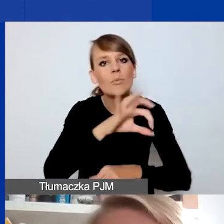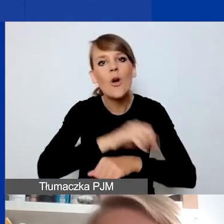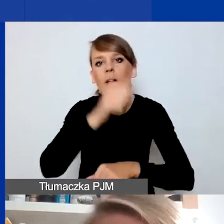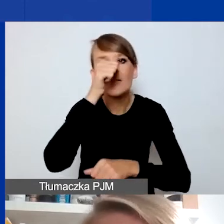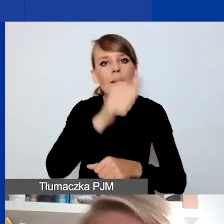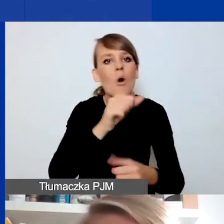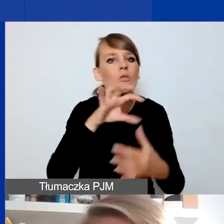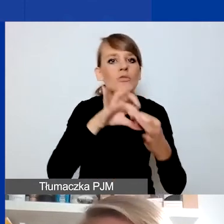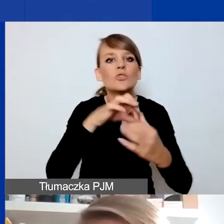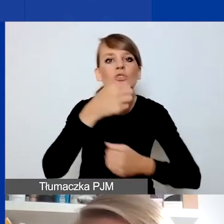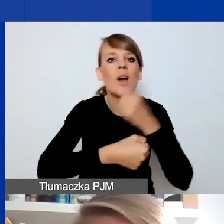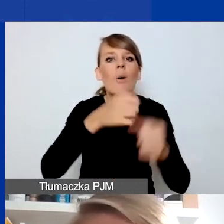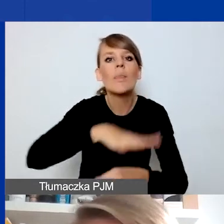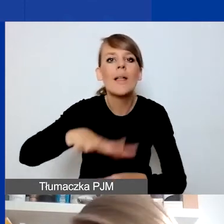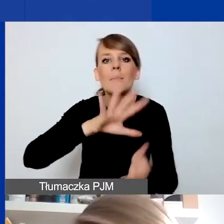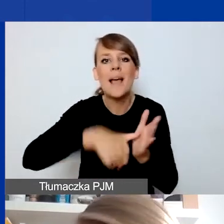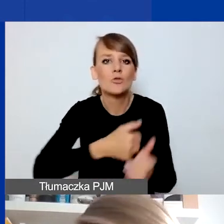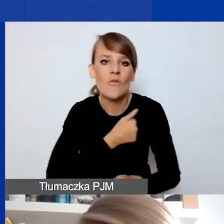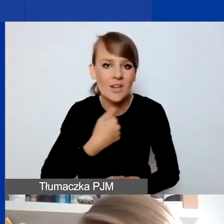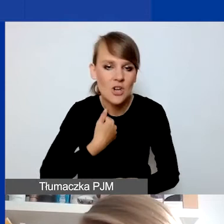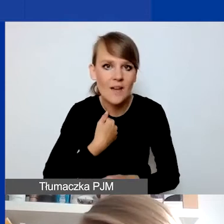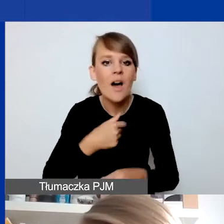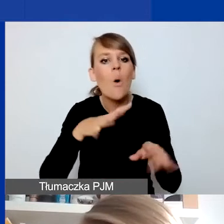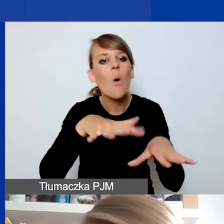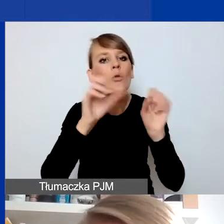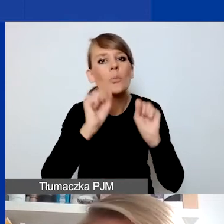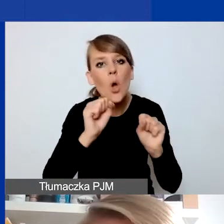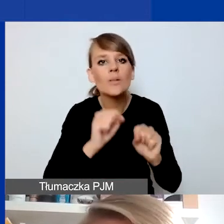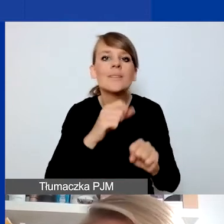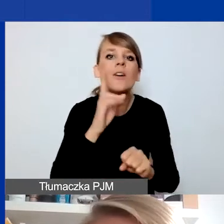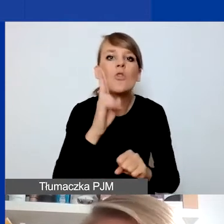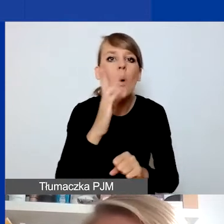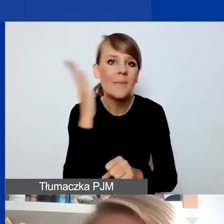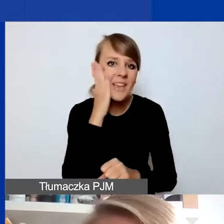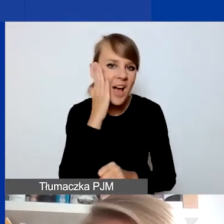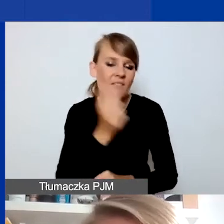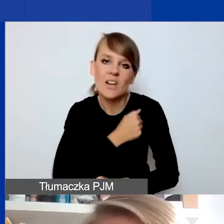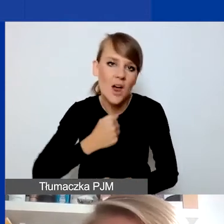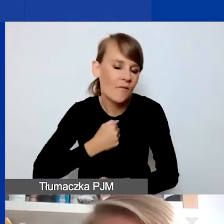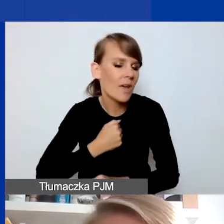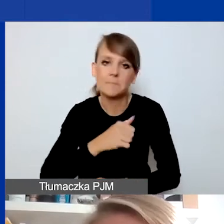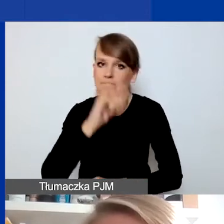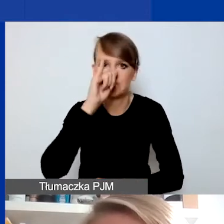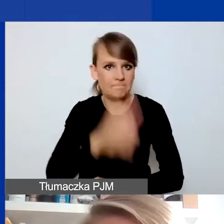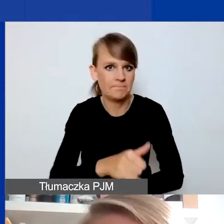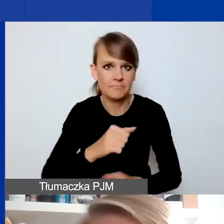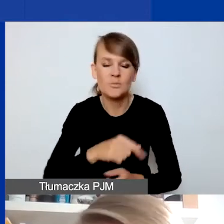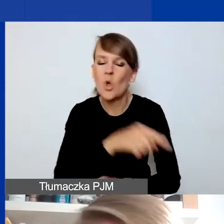a jego odbiorcami nie mogą być osoby mieszkające w Warszawie. To bardzo ważna zasada dla całego konkursu. To program regionalny